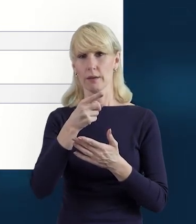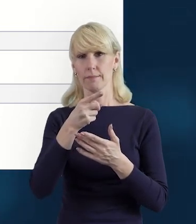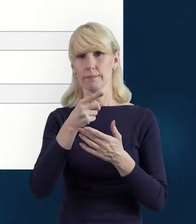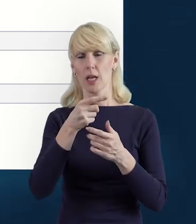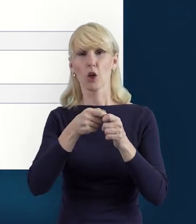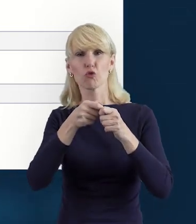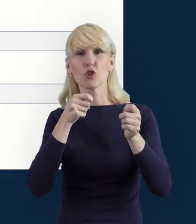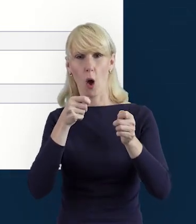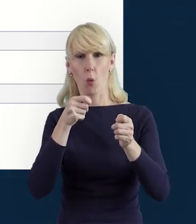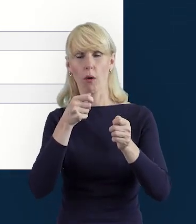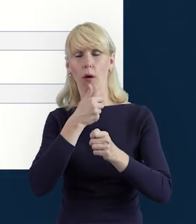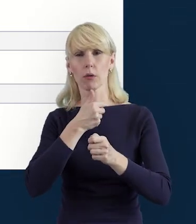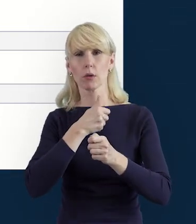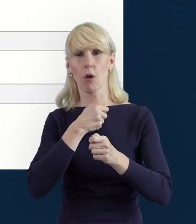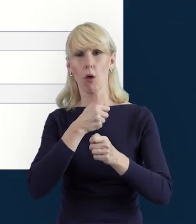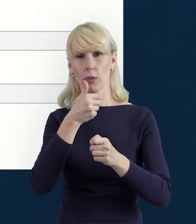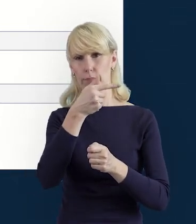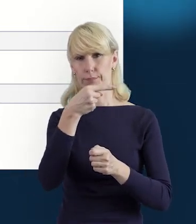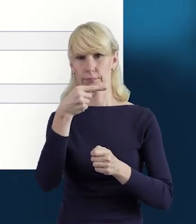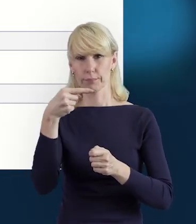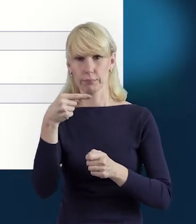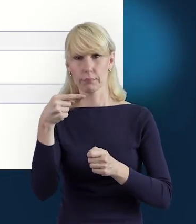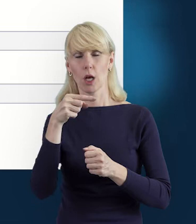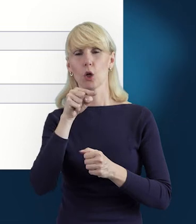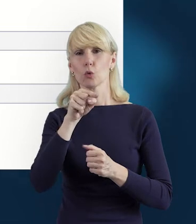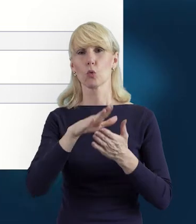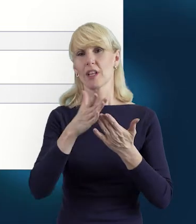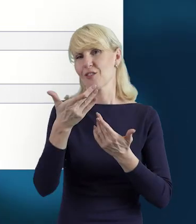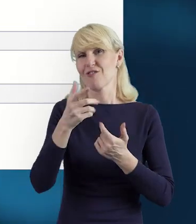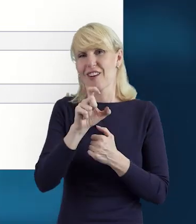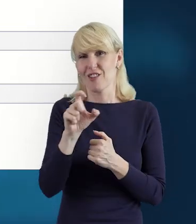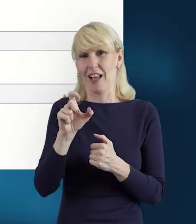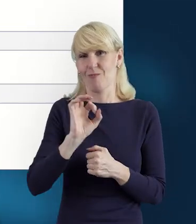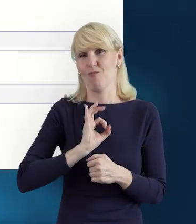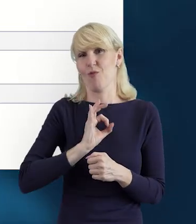Mamy też zaoszczędzony czas pracy i mniejszy wysiłek.